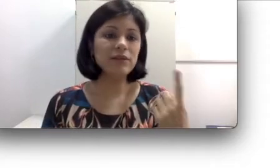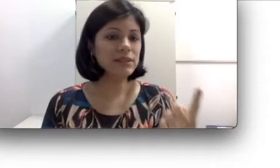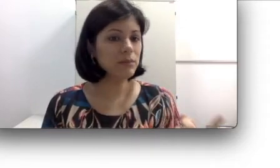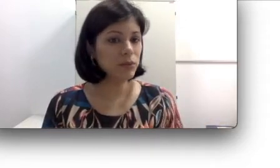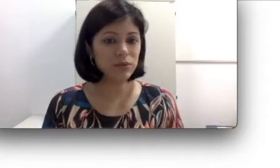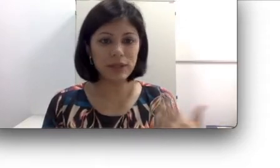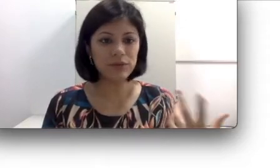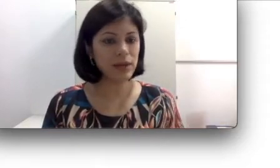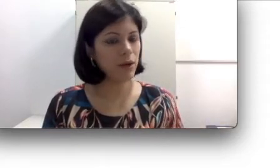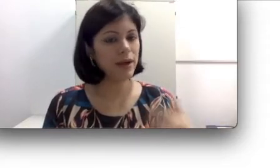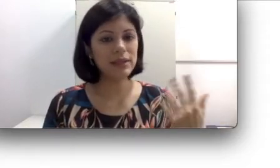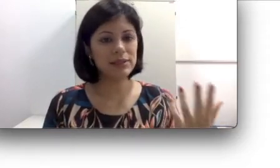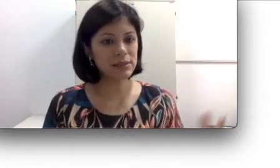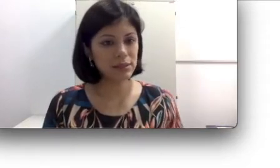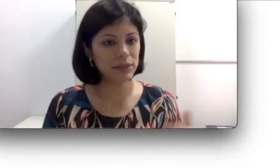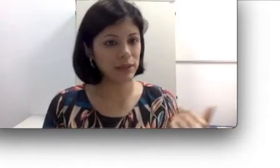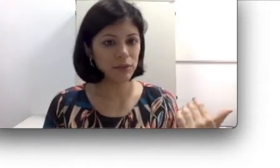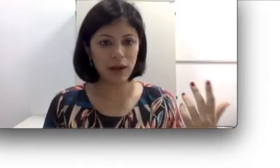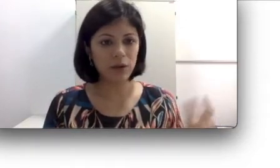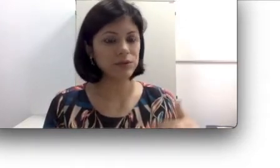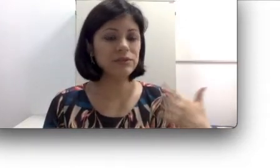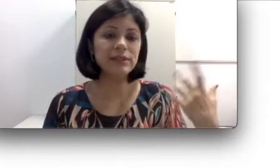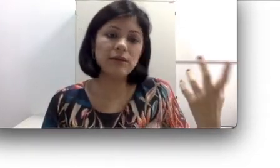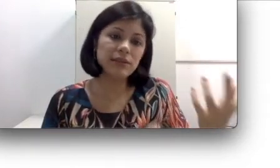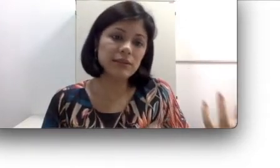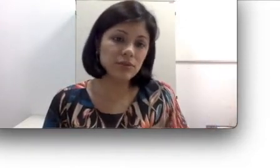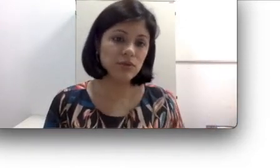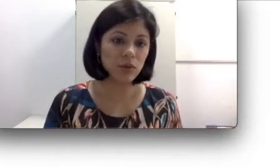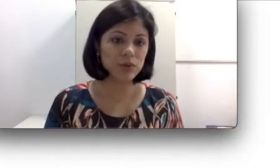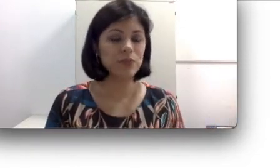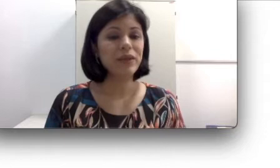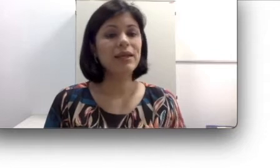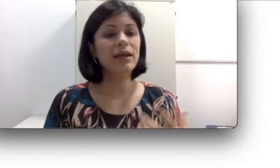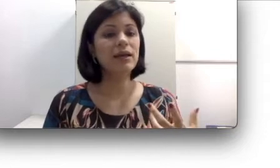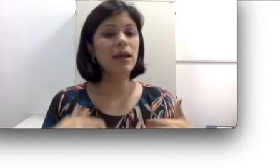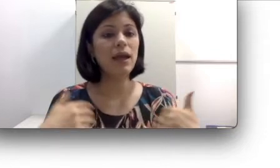ser muito natural a aquisição da língua oral, não vai causar tanto esforço e ela